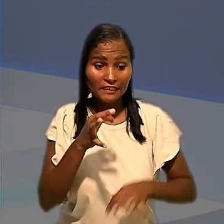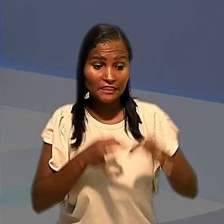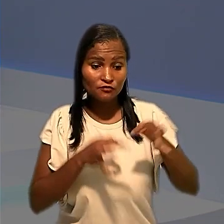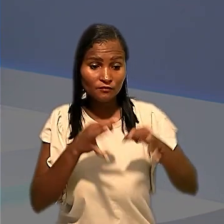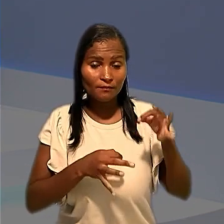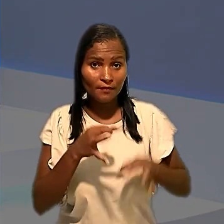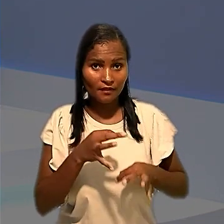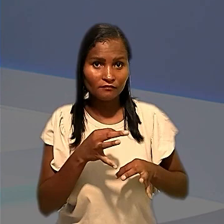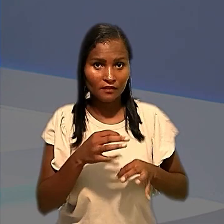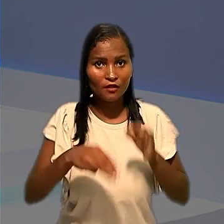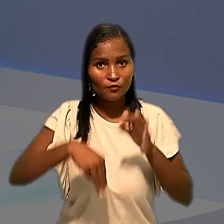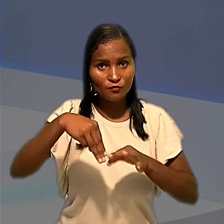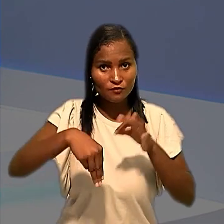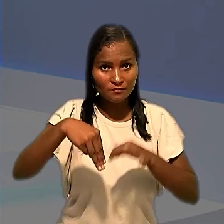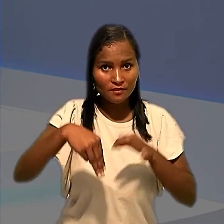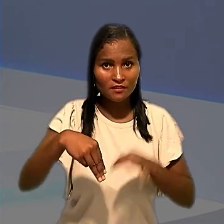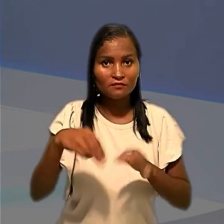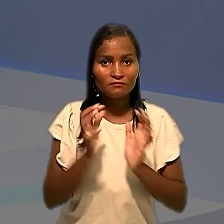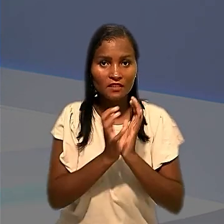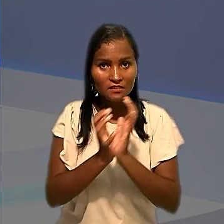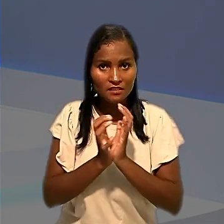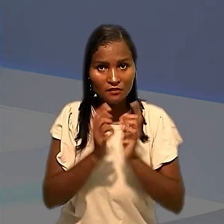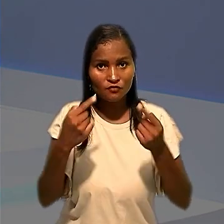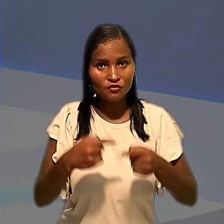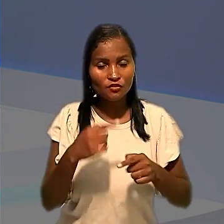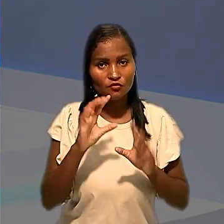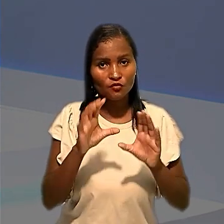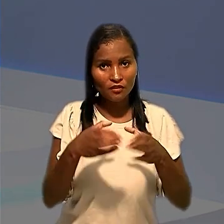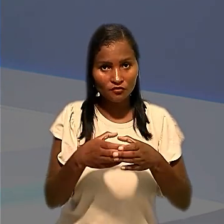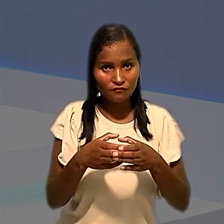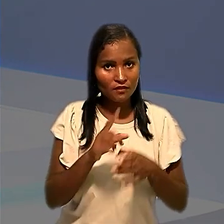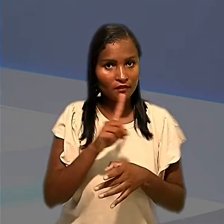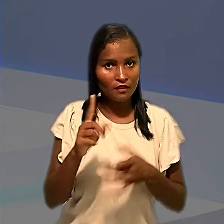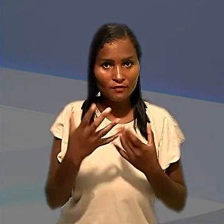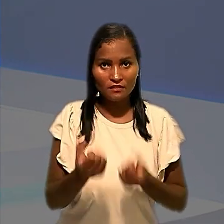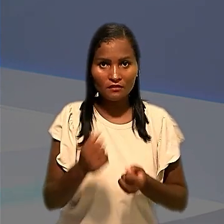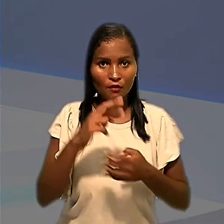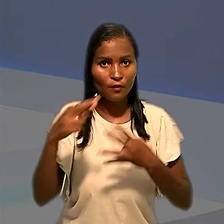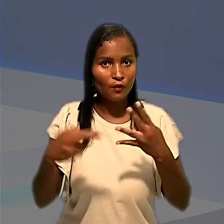Anderson, os ministros da Seção de Dissídios Coletivos rejeitaram recurso do Sindicato dos